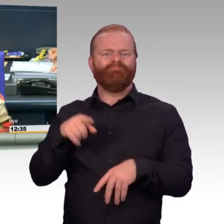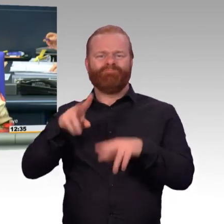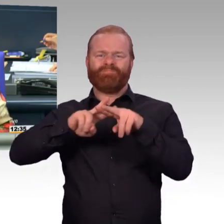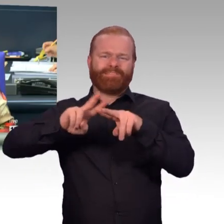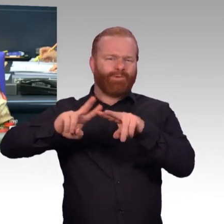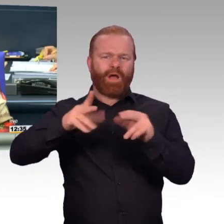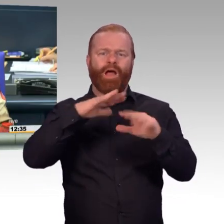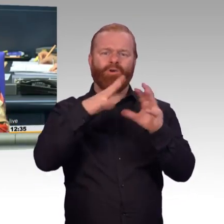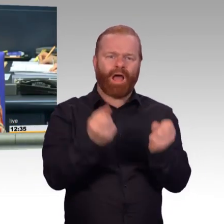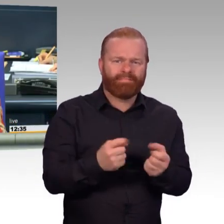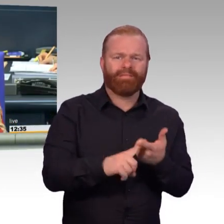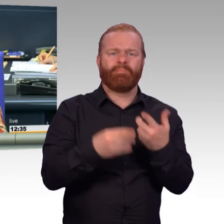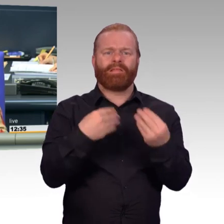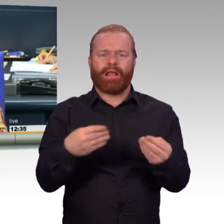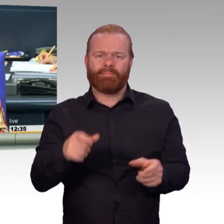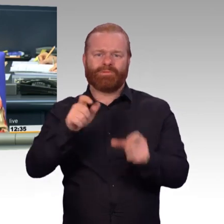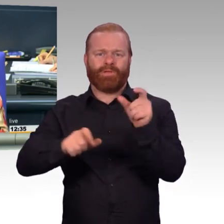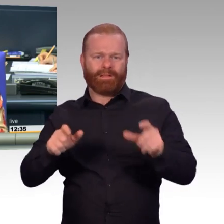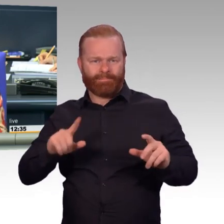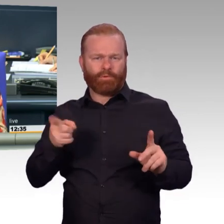Doktor Marie-Agnes Strack-Zimmermann.